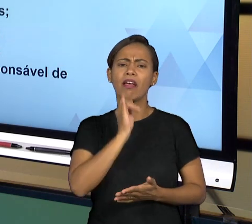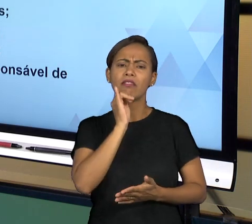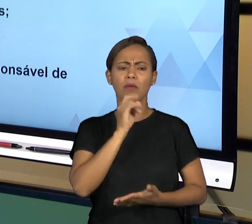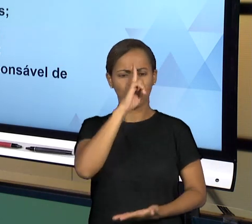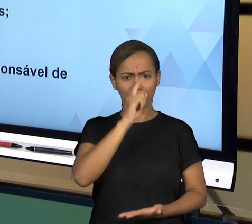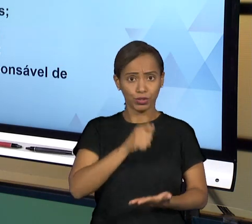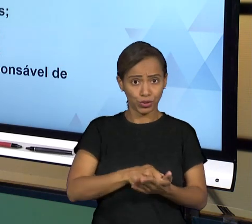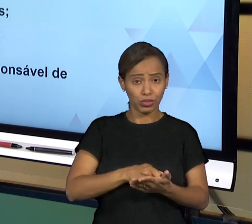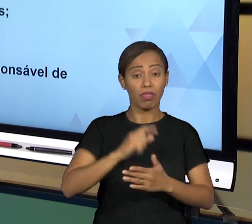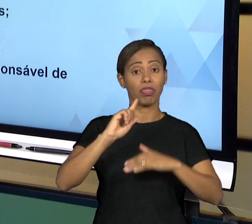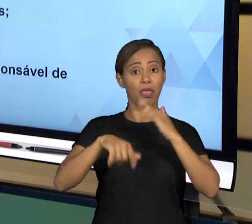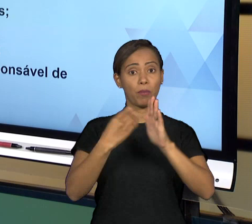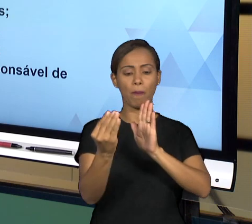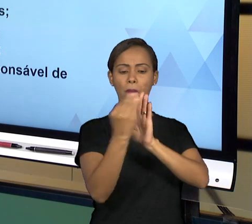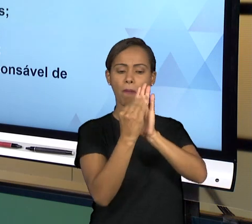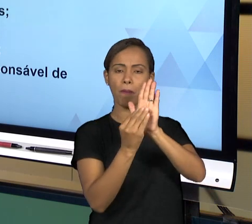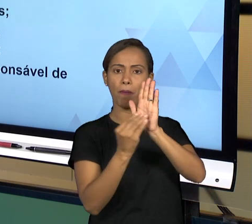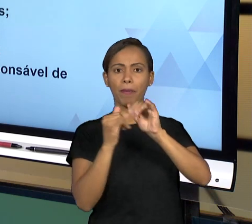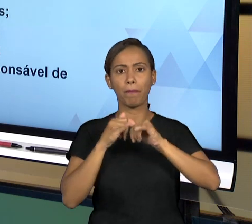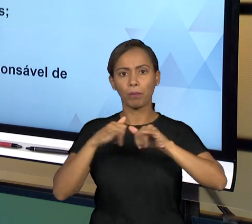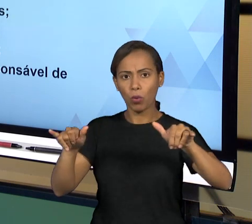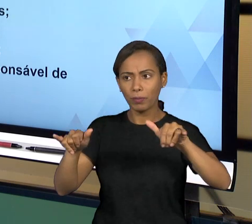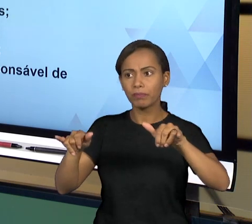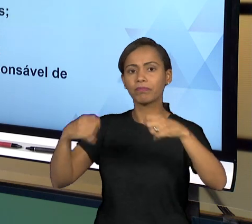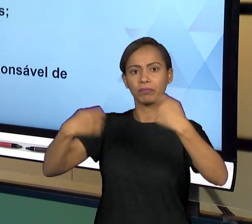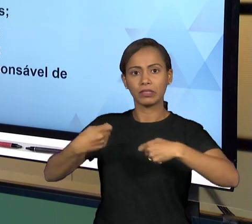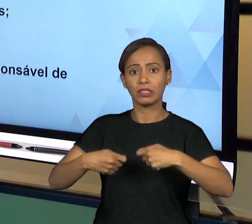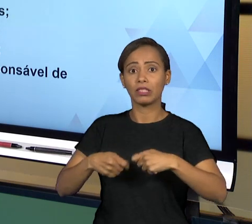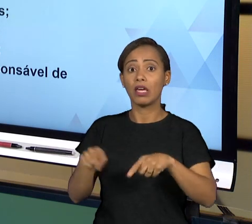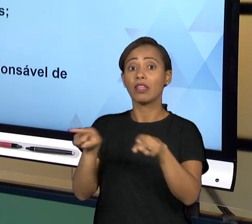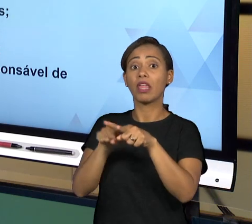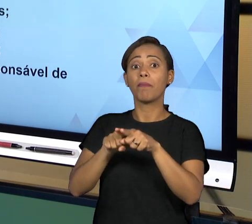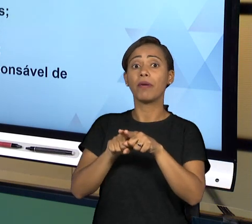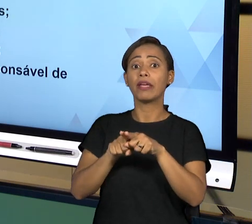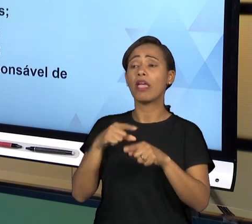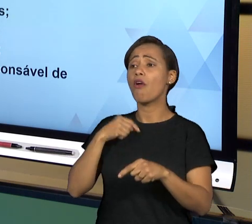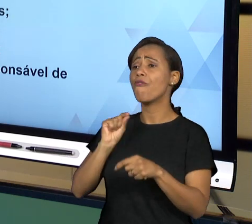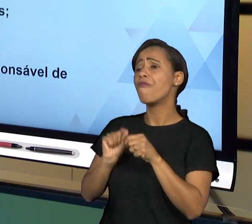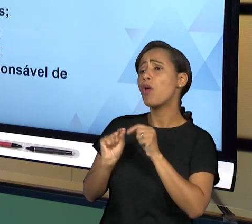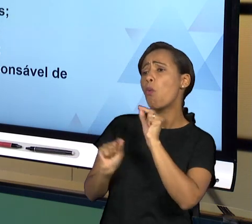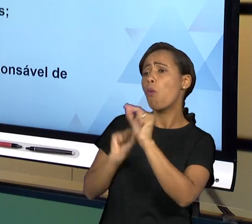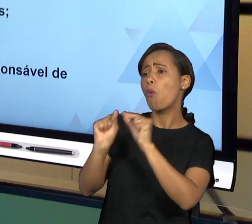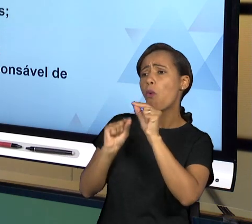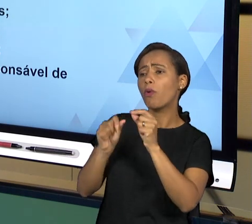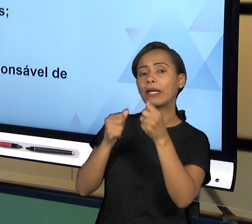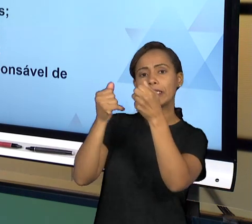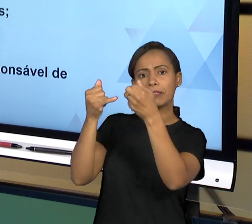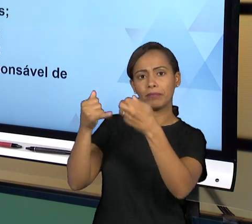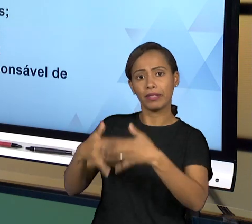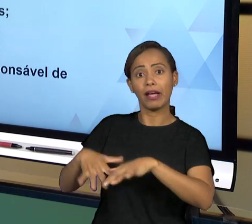QUANTO VOCÊ DEVER, PRESTAR CONTAS DOS ATOS QUE VOCÊ PRATICA, DE TAL FORMA QUE VOCÊ SEMPRE JUSTIFICA OS SEUS ATOS DE FORMA TRANSPARENTE; E